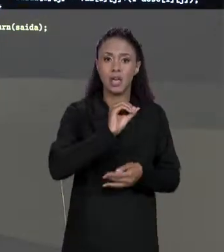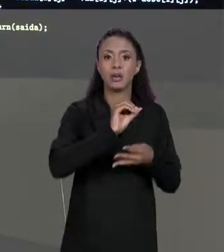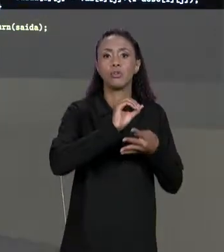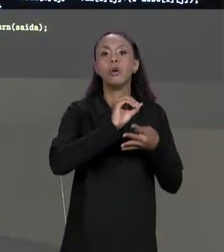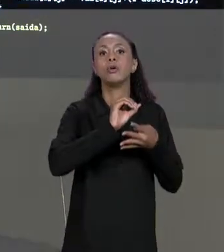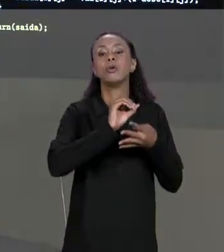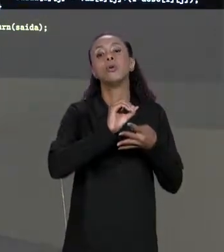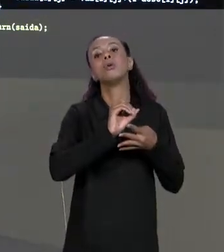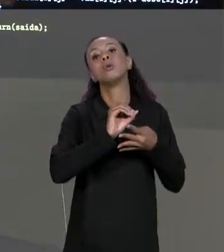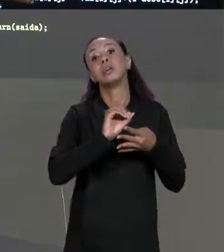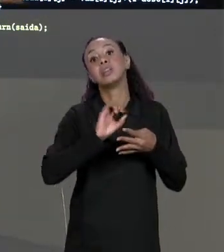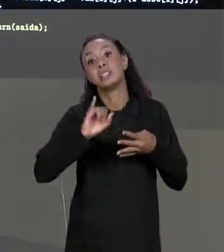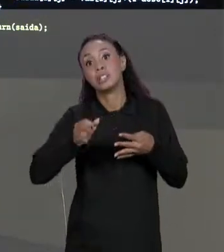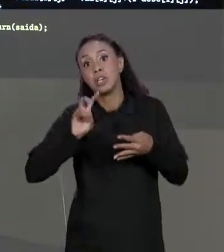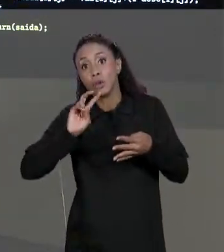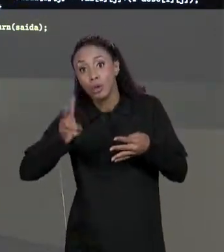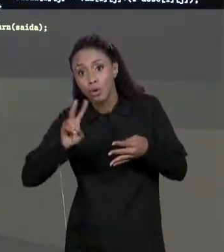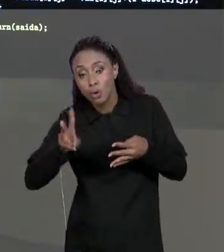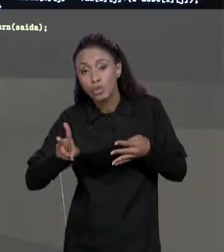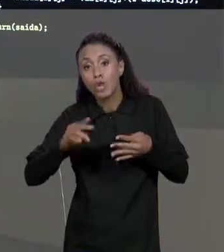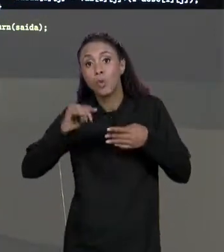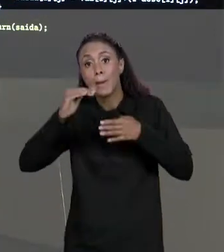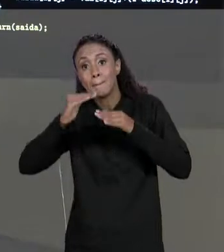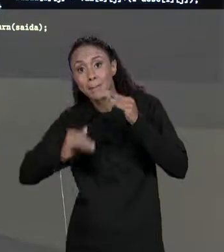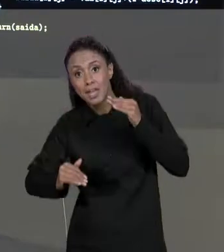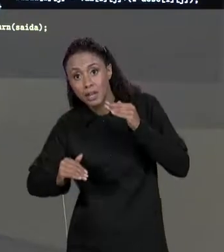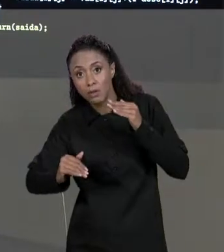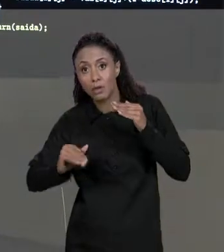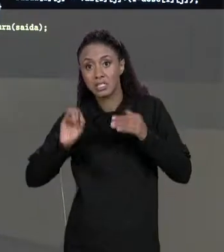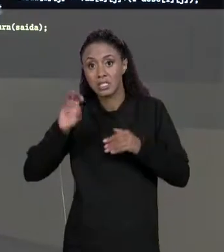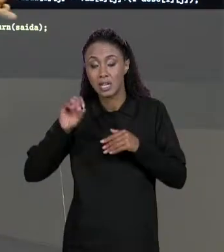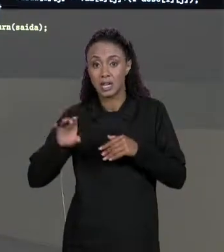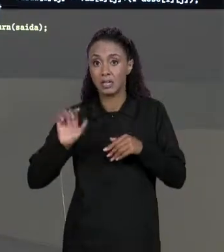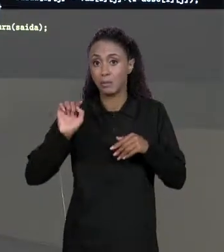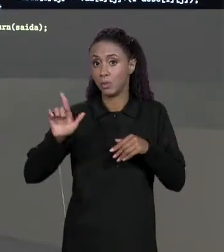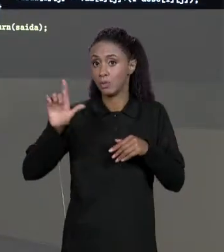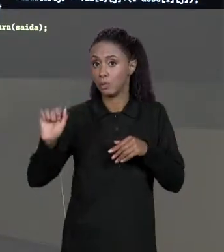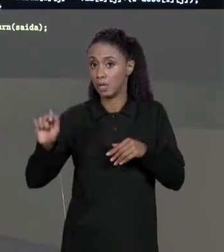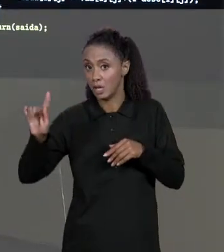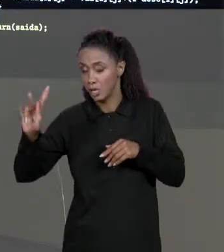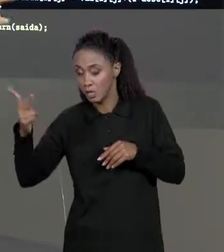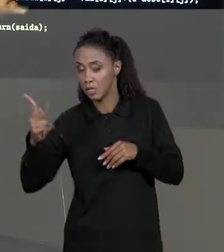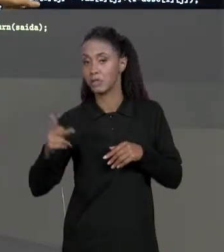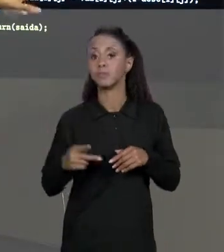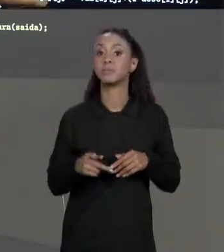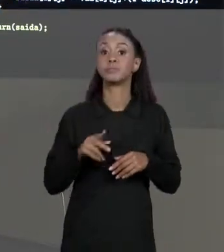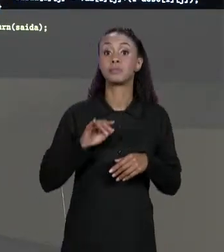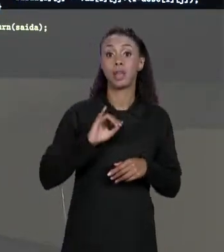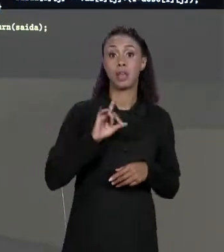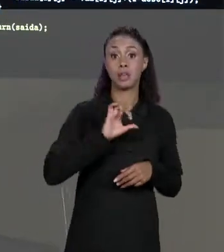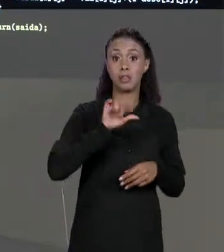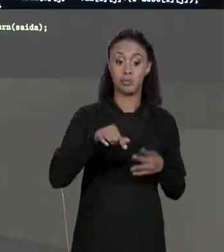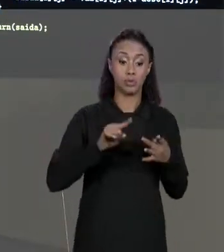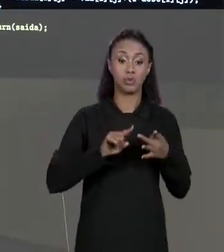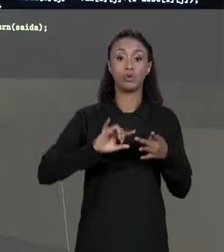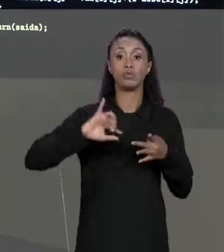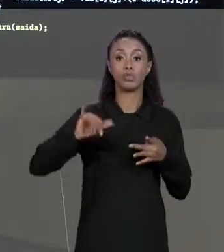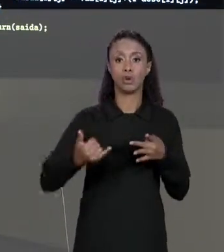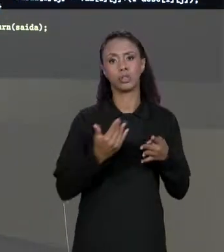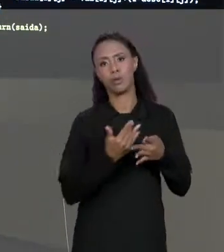OU SEJA, O "I" VAI PERCORRER CADA UMA DAS LINHAS DA NOSSA MATRIZ, A NOSSA VARIÁVEL "J" COMEÇANDO DO ZERO E ENQUANTO FOR MENOR DO QUE